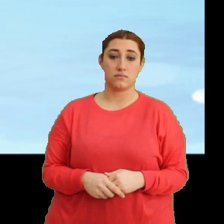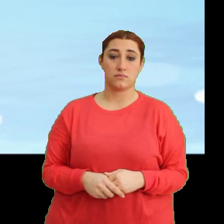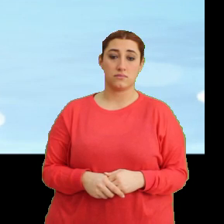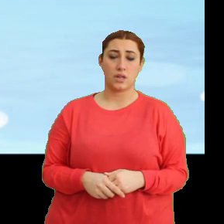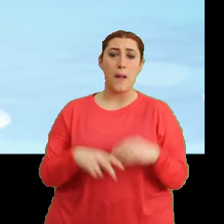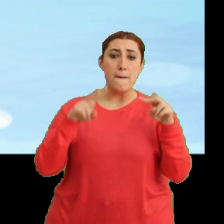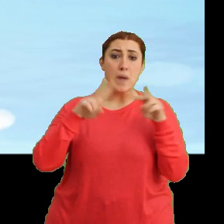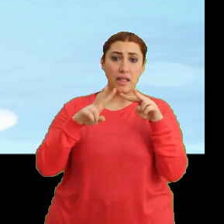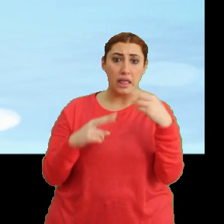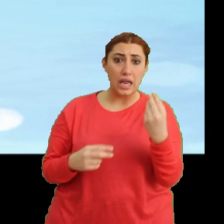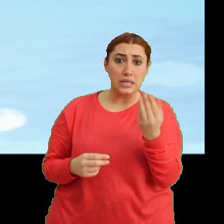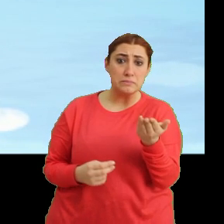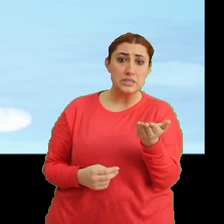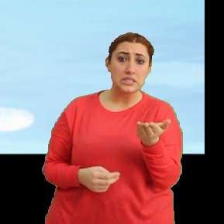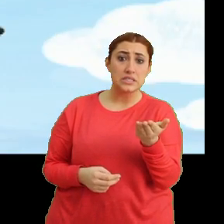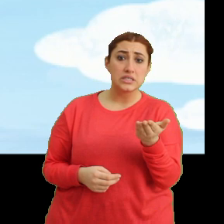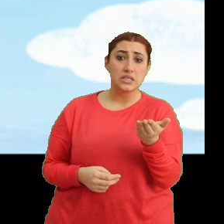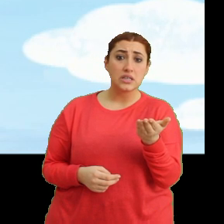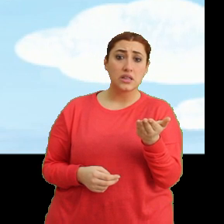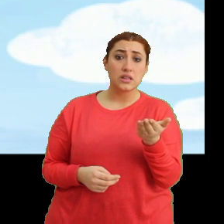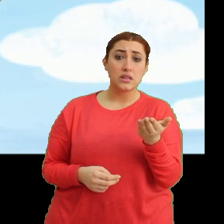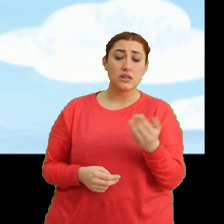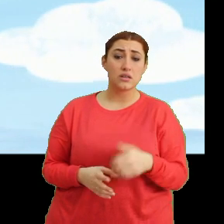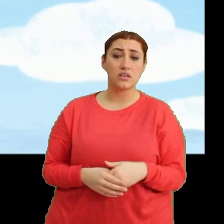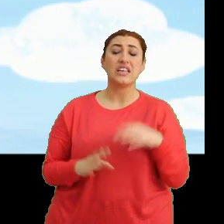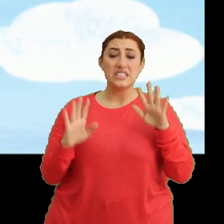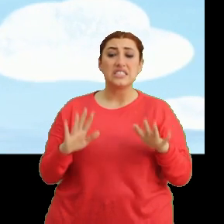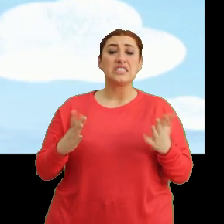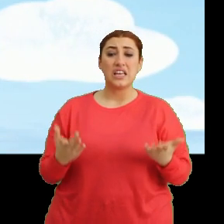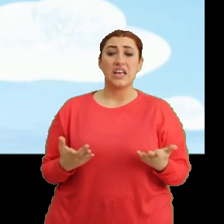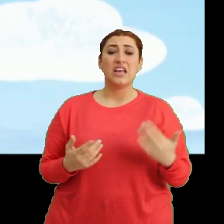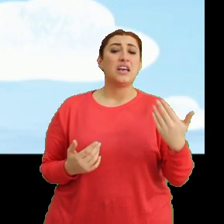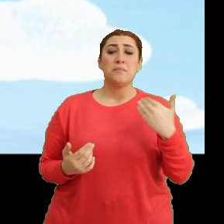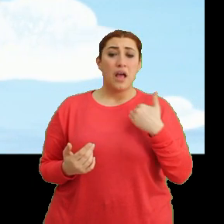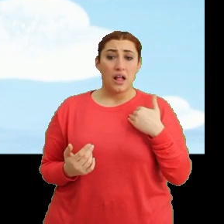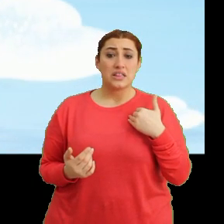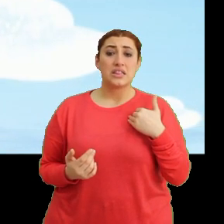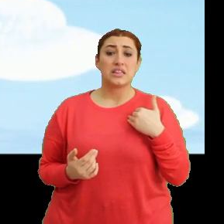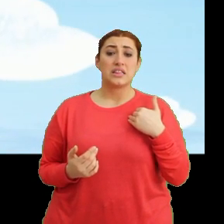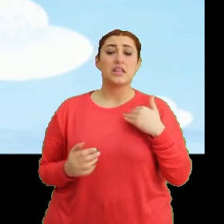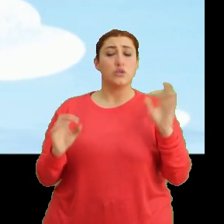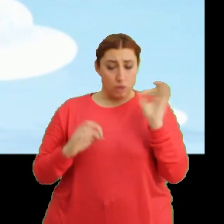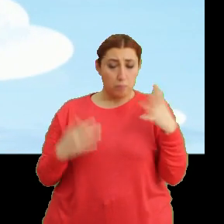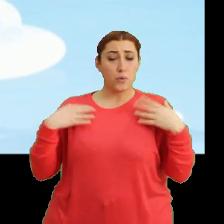Mantar iyi misin? Ha şey... ...ee ben ee... ...tabii ki iyiyim.